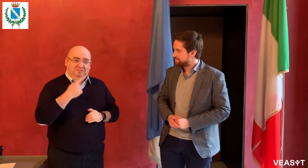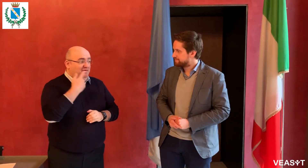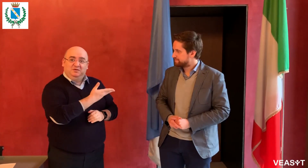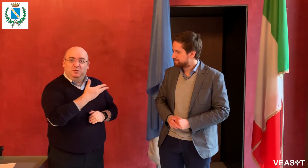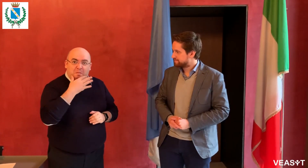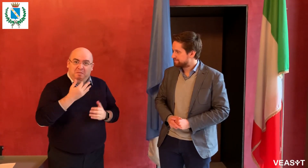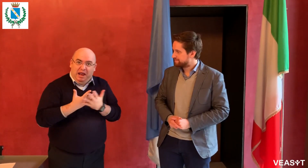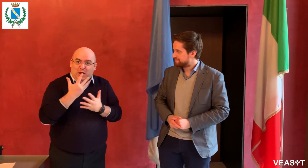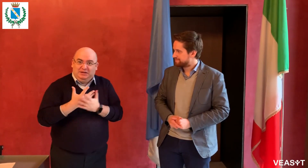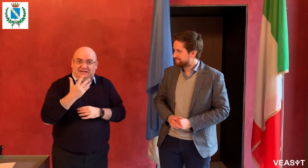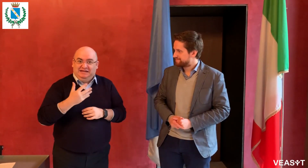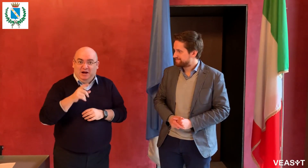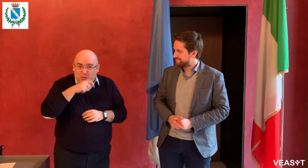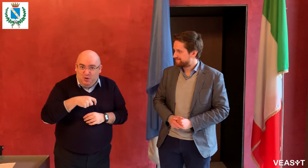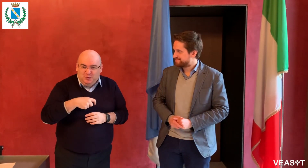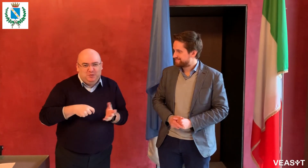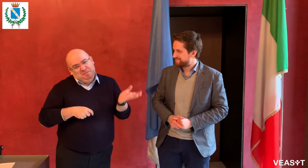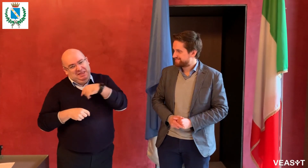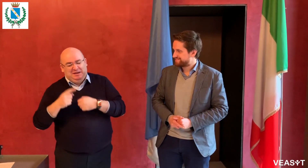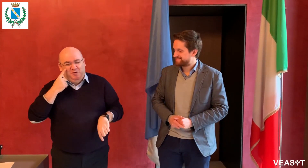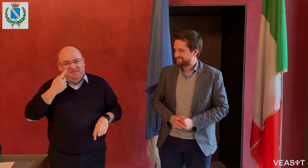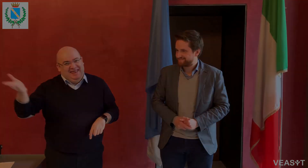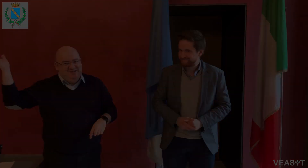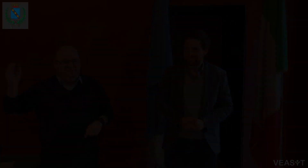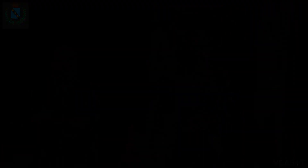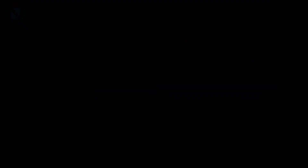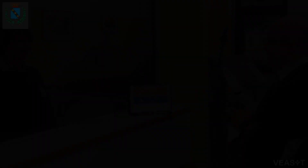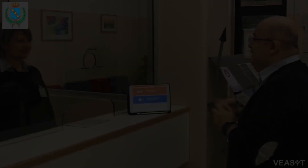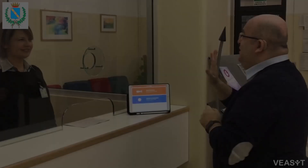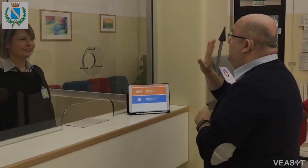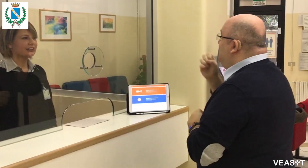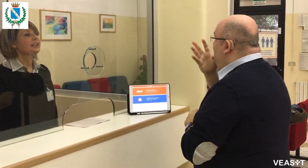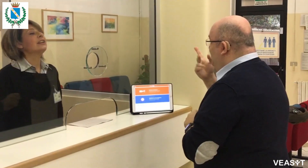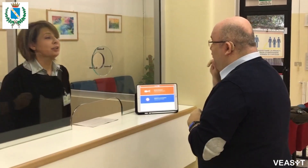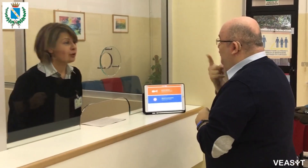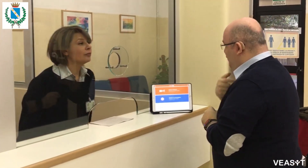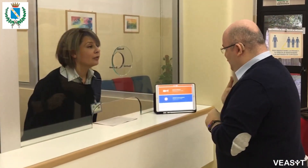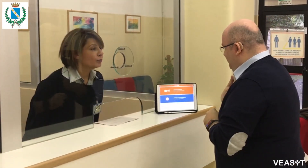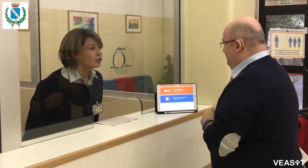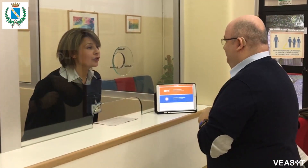Capito? Bella notizia! Andiamo a vedere come funziona! Buongiorno, sono sordo